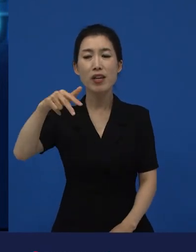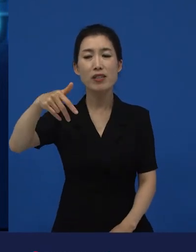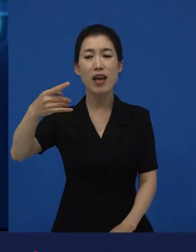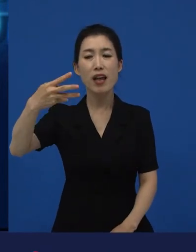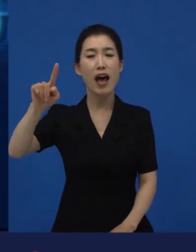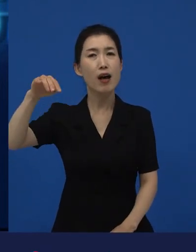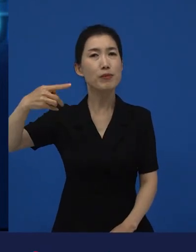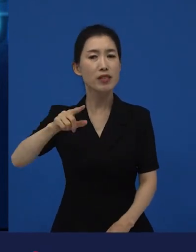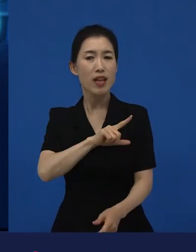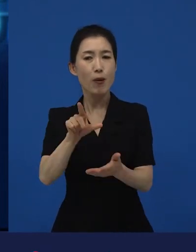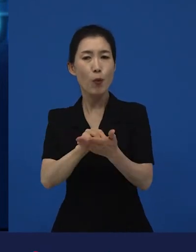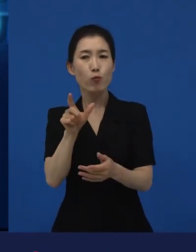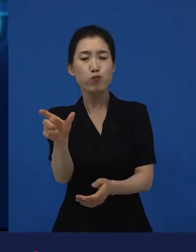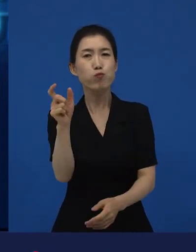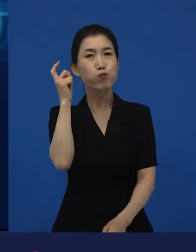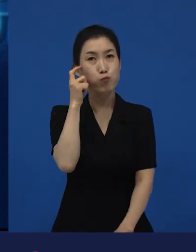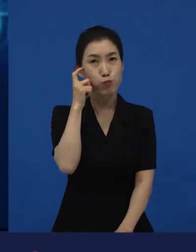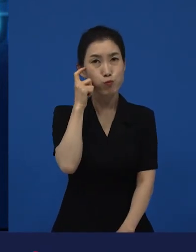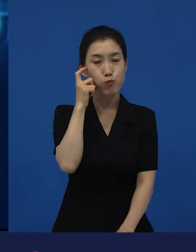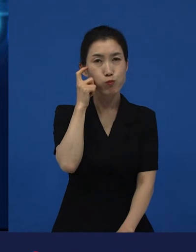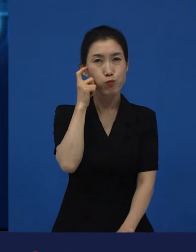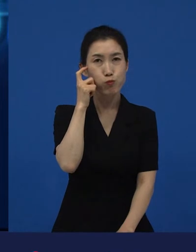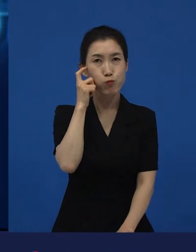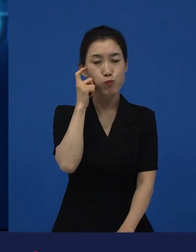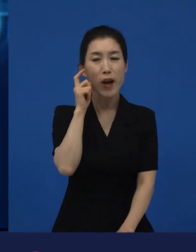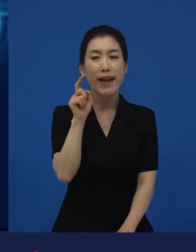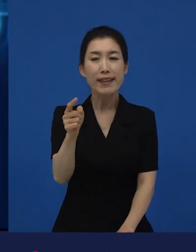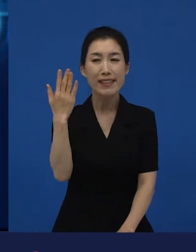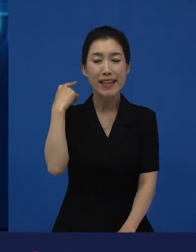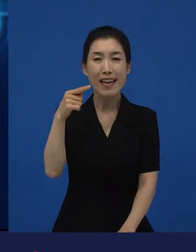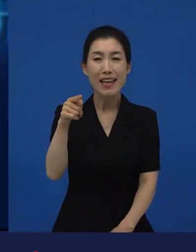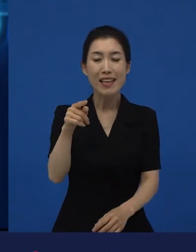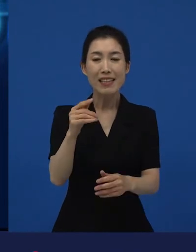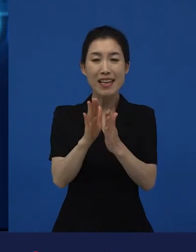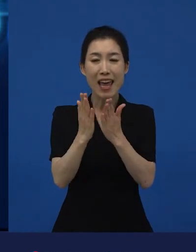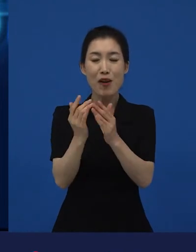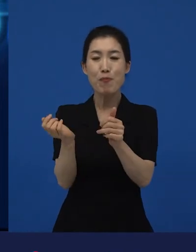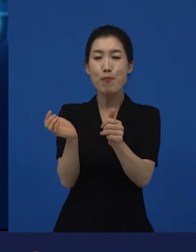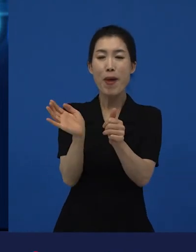빅토르 위고의 의 배경이 됐던 그 동네.